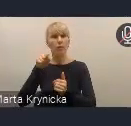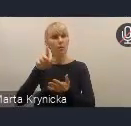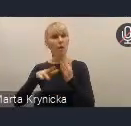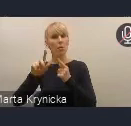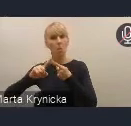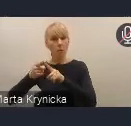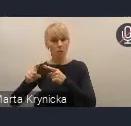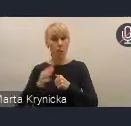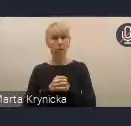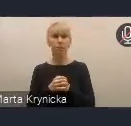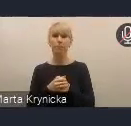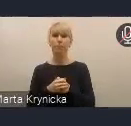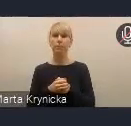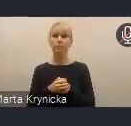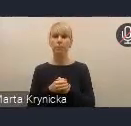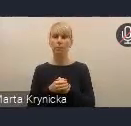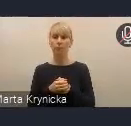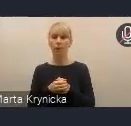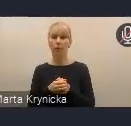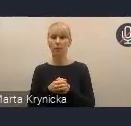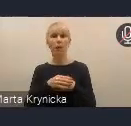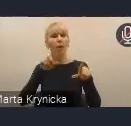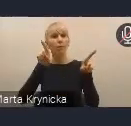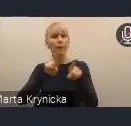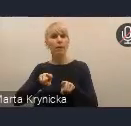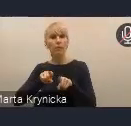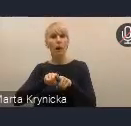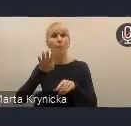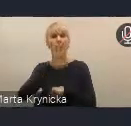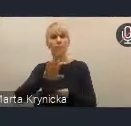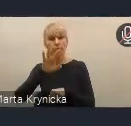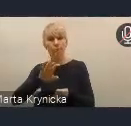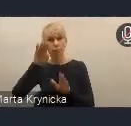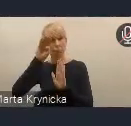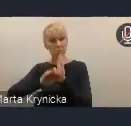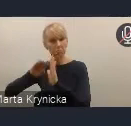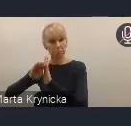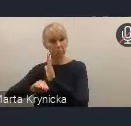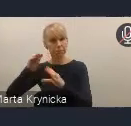i też monitorowanie, i programowanie dalsze tych rozwiązań